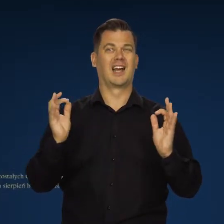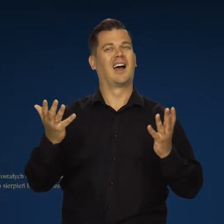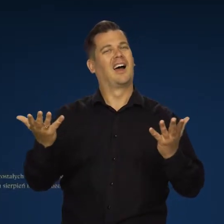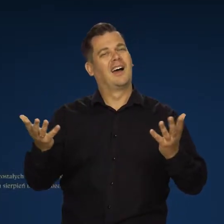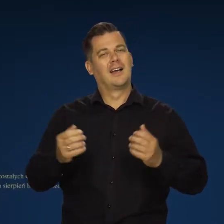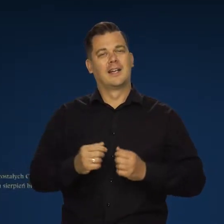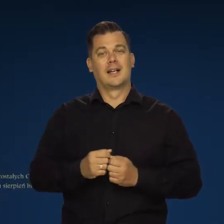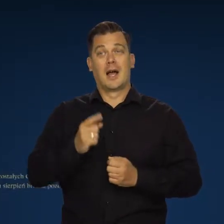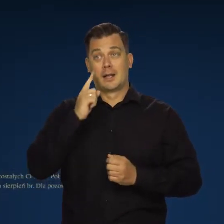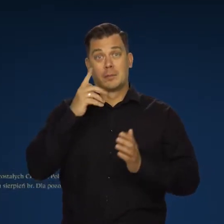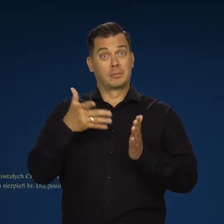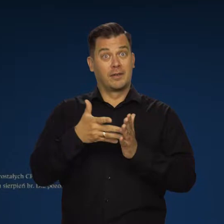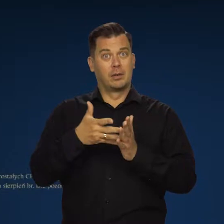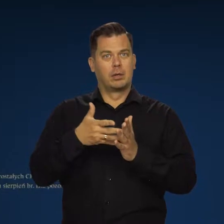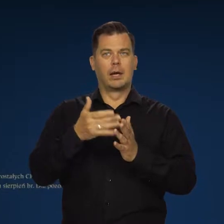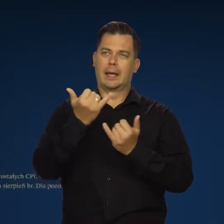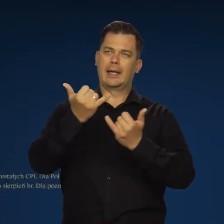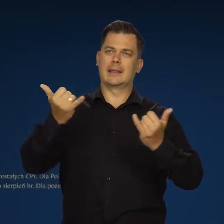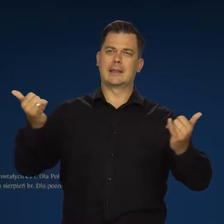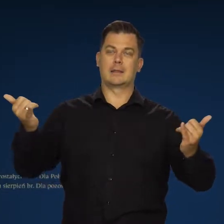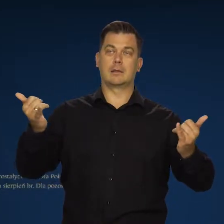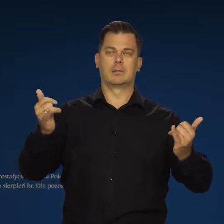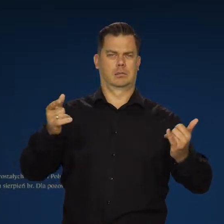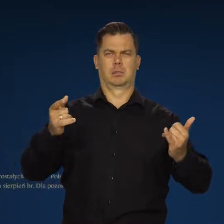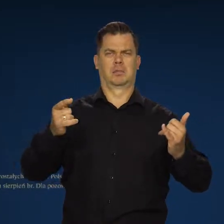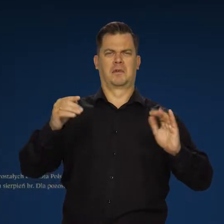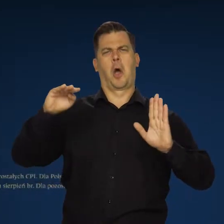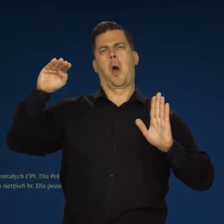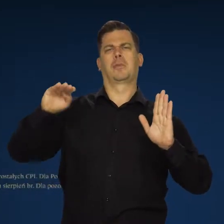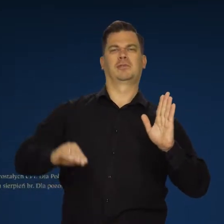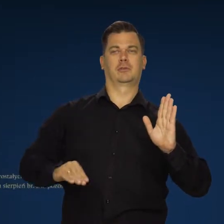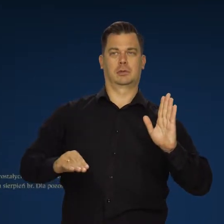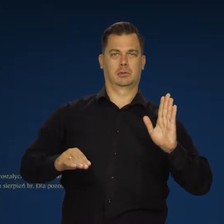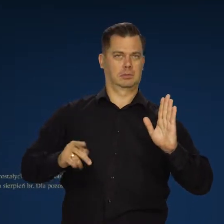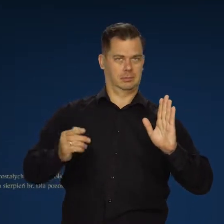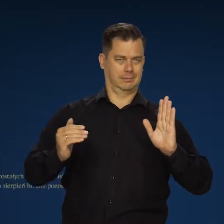Chociaż całkowicie przeciwnie do przewidywań wszystkich innych obserwatorów rynku czy prawie wszystkich.